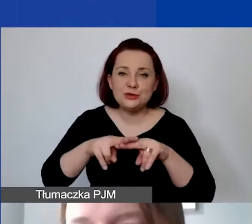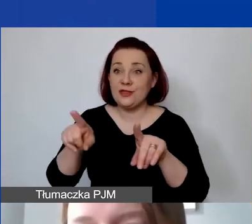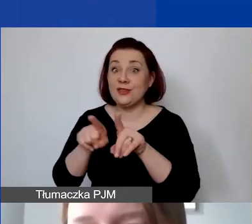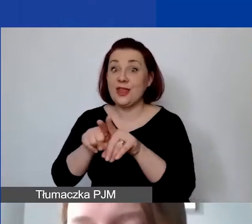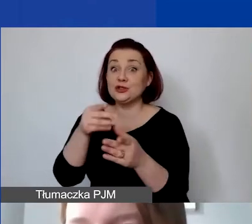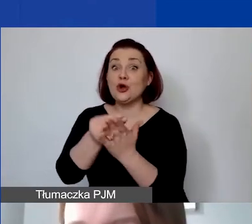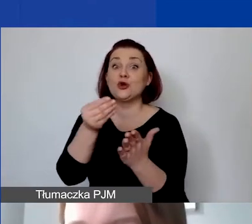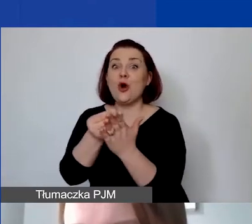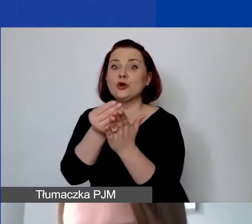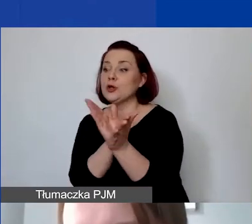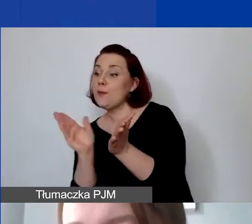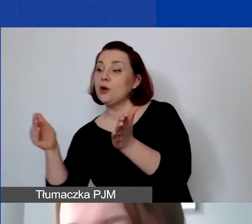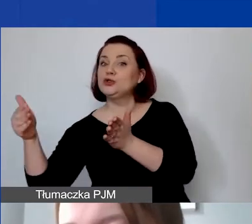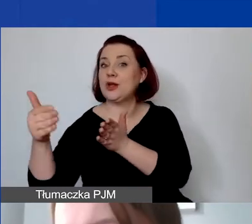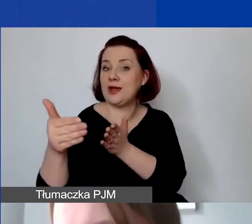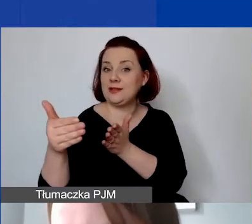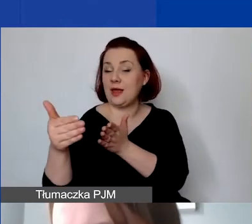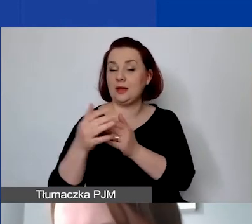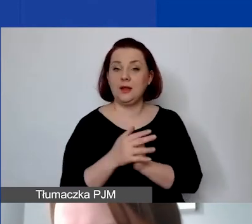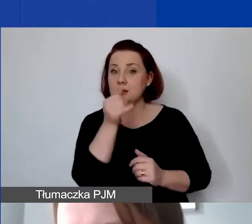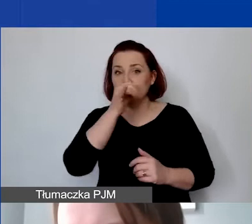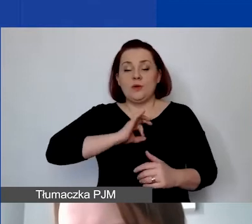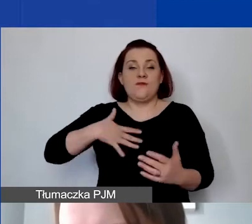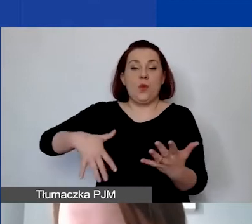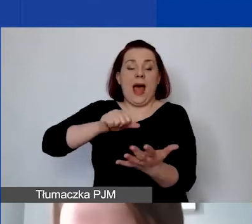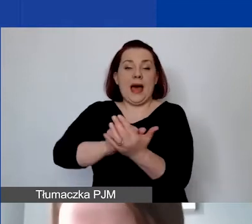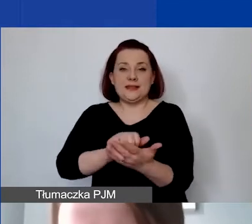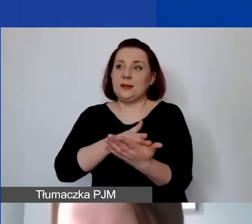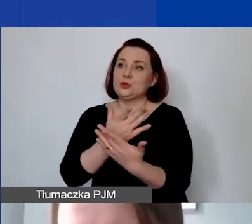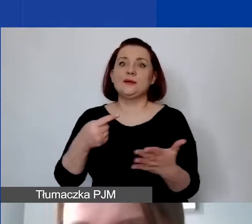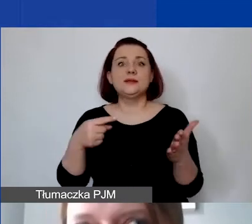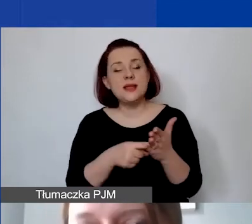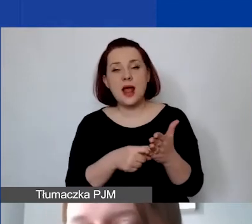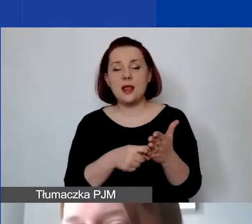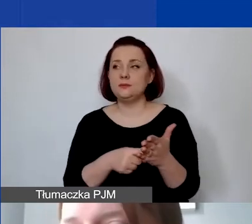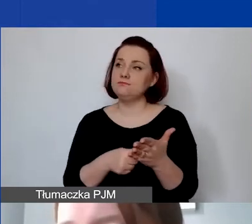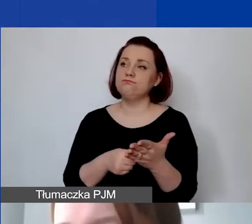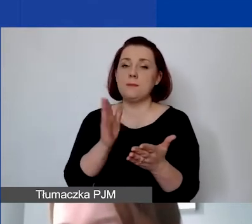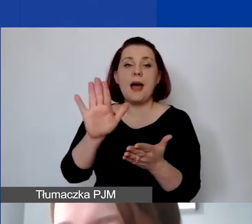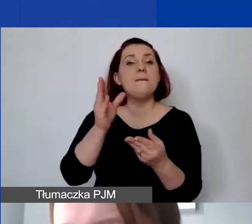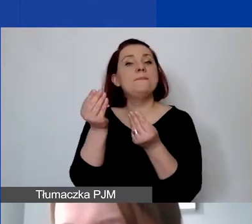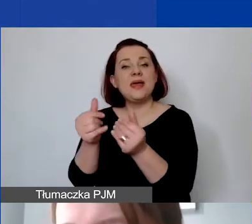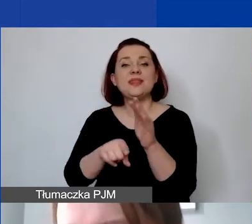Nie może to być wkład własny np. przeznaczony, jeżeli mają państwo środki na wynagrodzenie konkretnej osoby